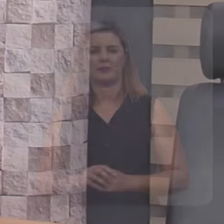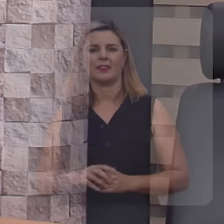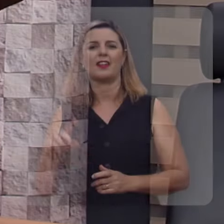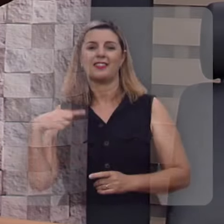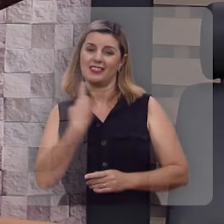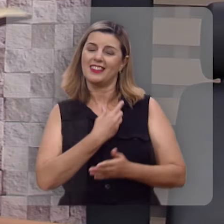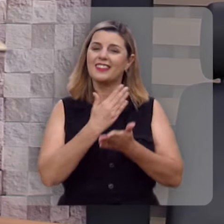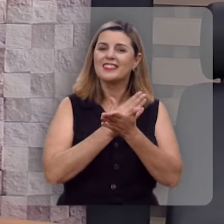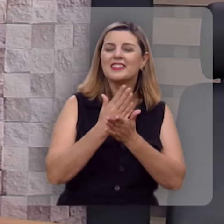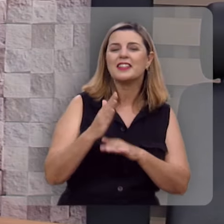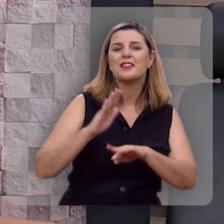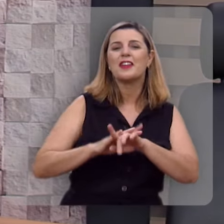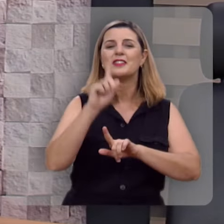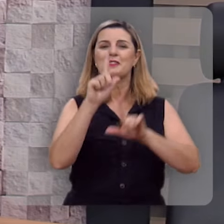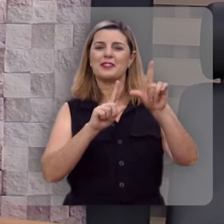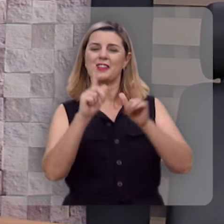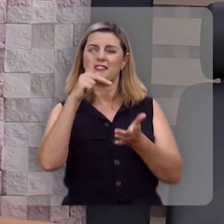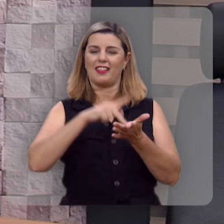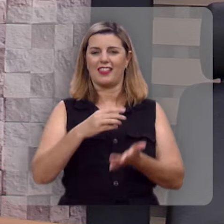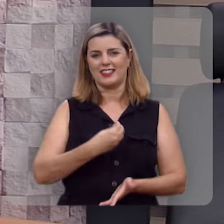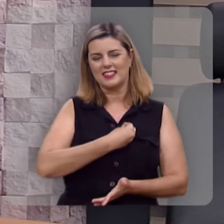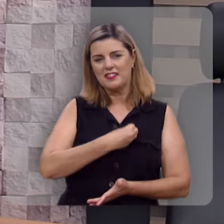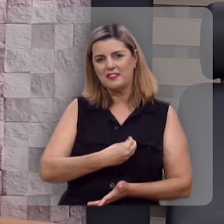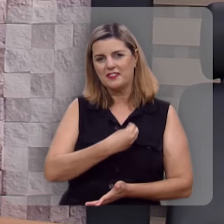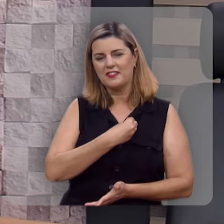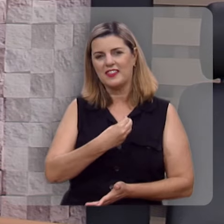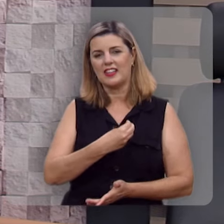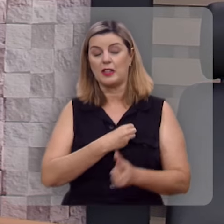Nós estamos começando o programa Verdade e Vida.